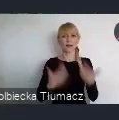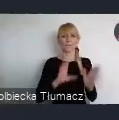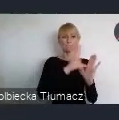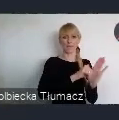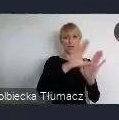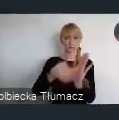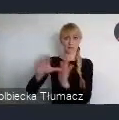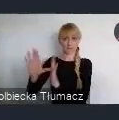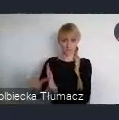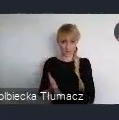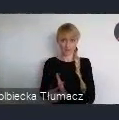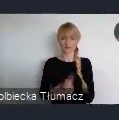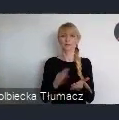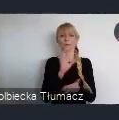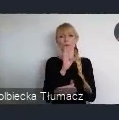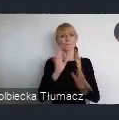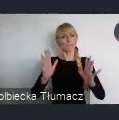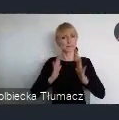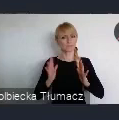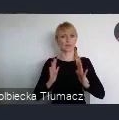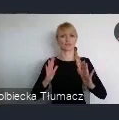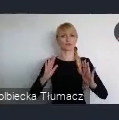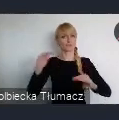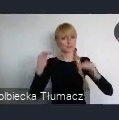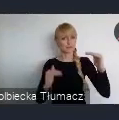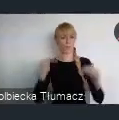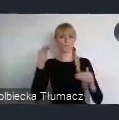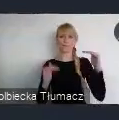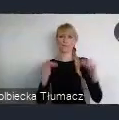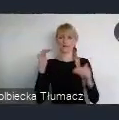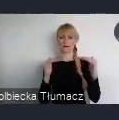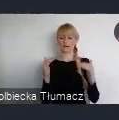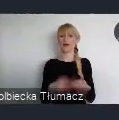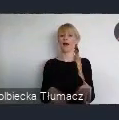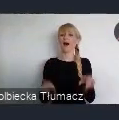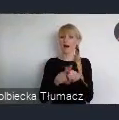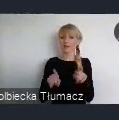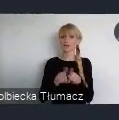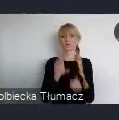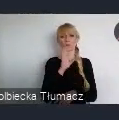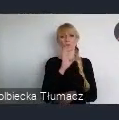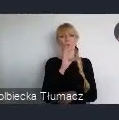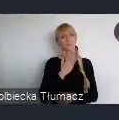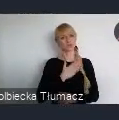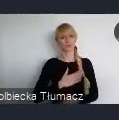bezpiecznymi, stabilnymi zrównoważonymi, ale również sprzyjającymi włączeniu społecznemu.